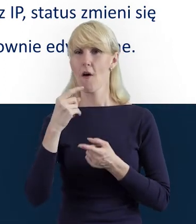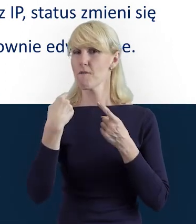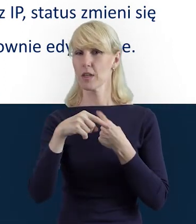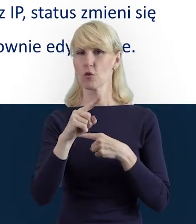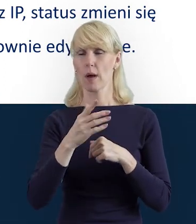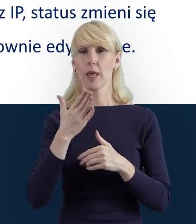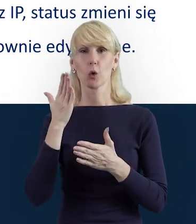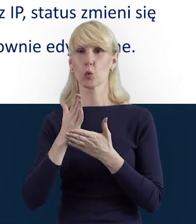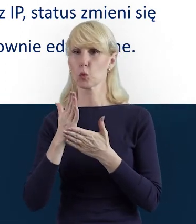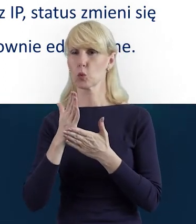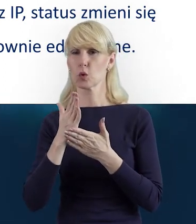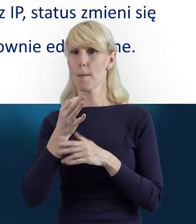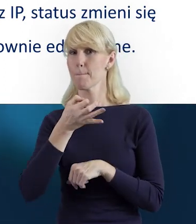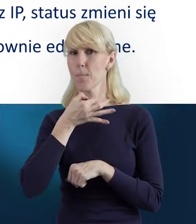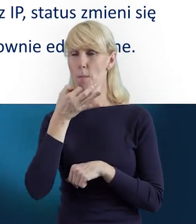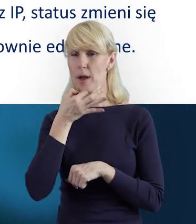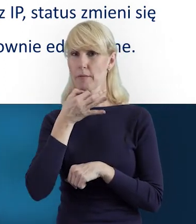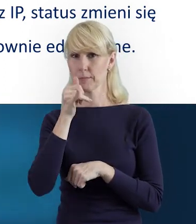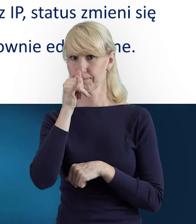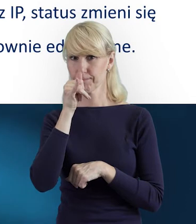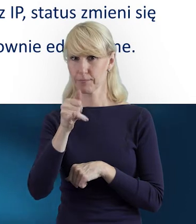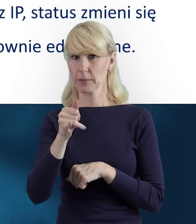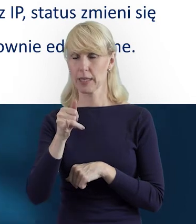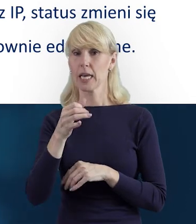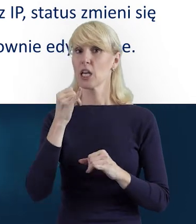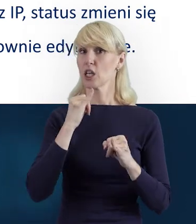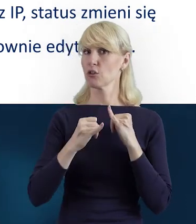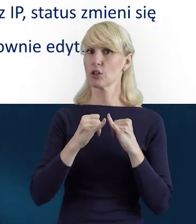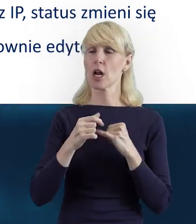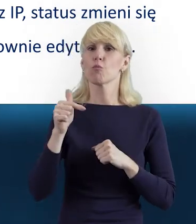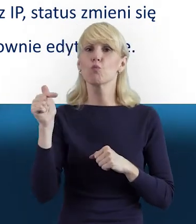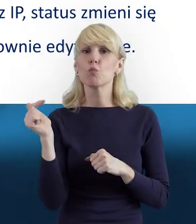Aby do tego doszło, aby zaktualizować dane personelu,